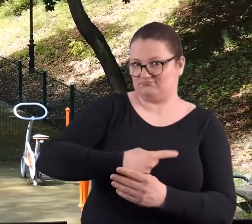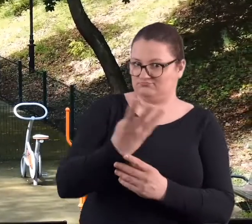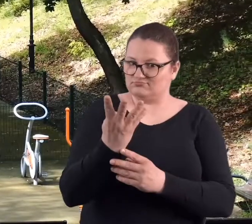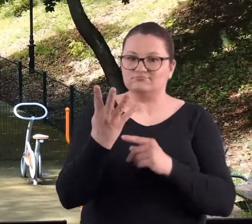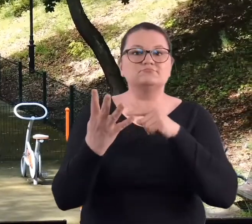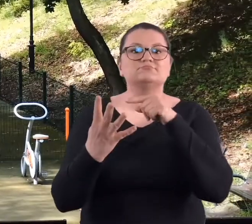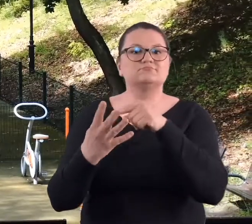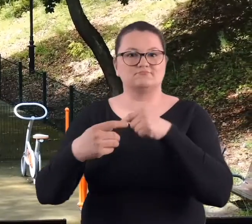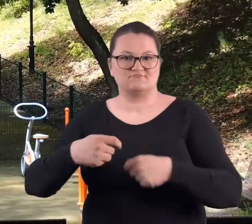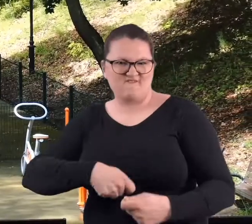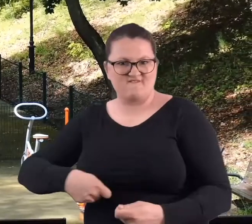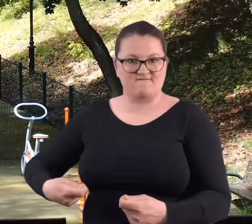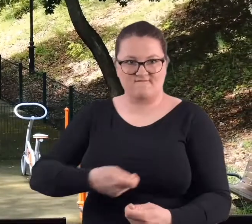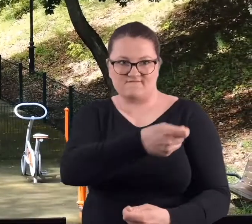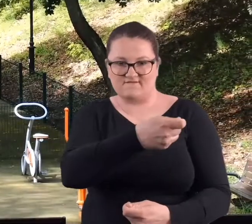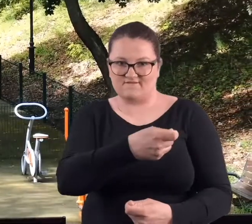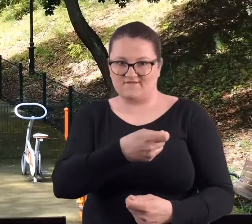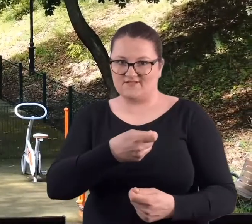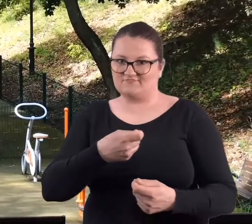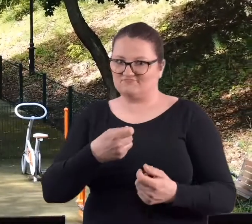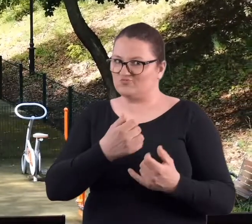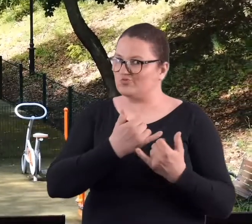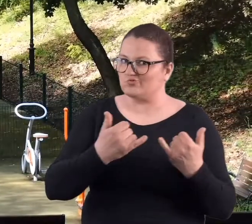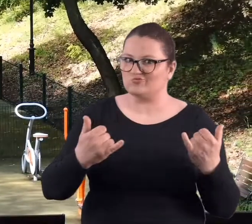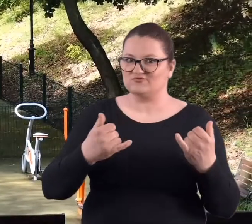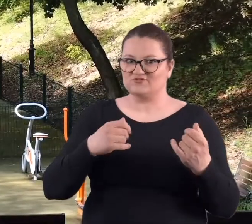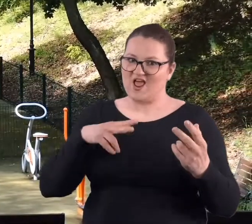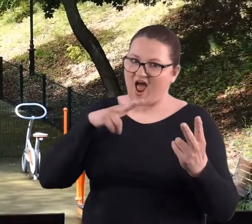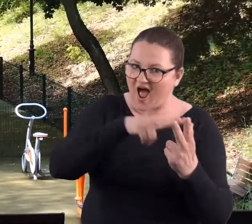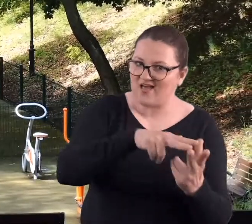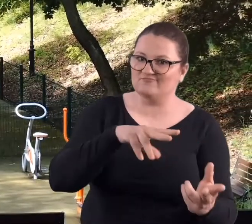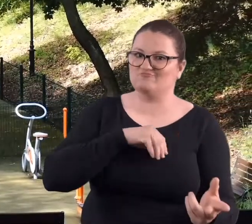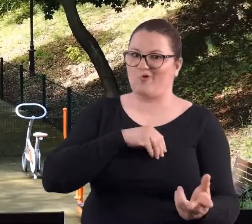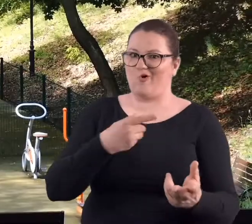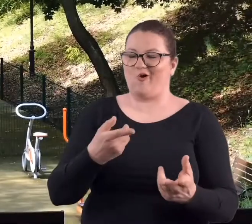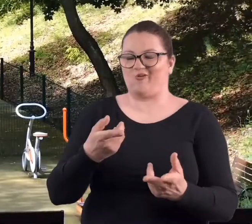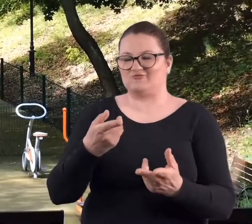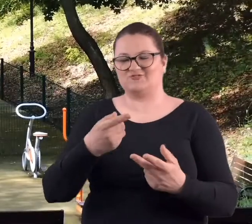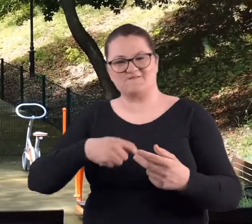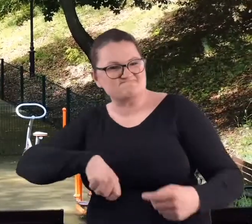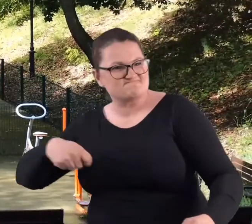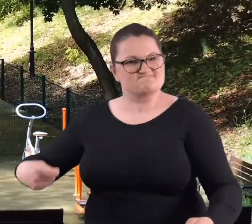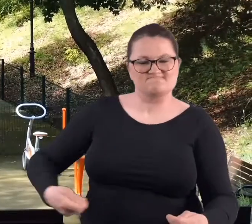takiego, to jest wachlarz bojowy, więc tam są i pchnięcia